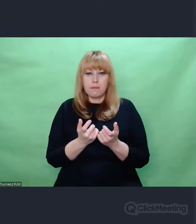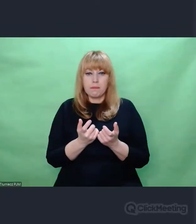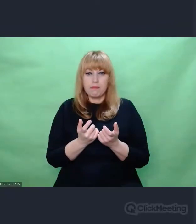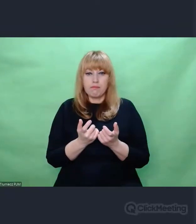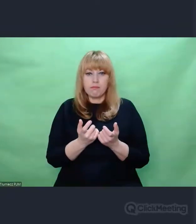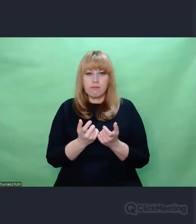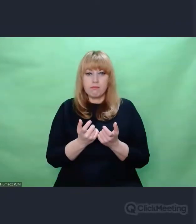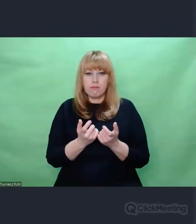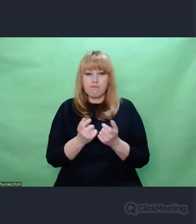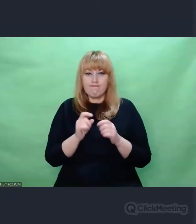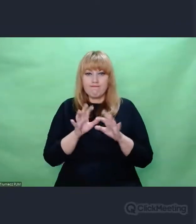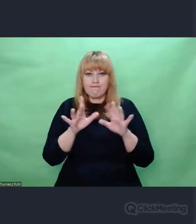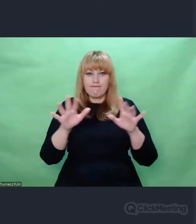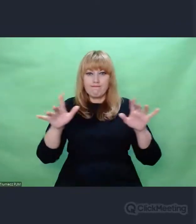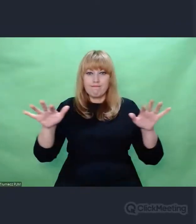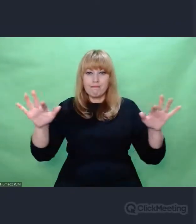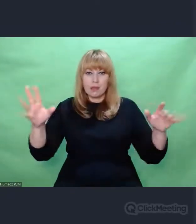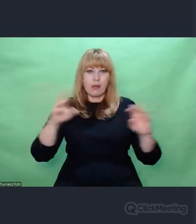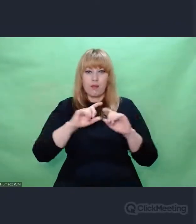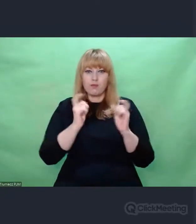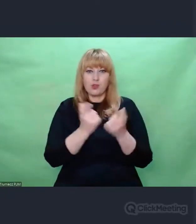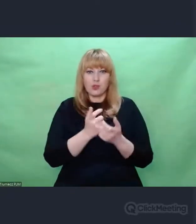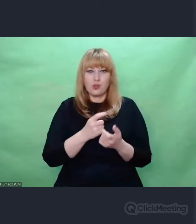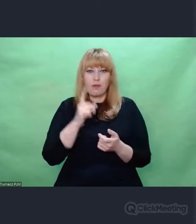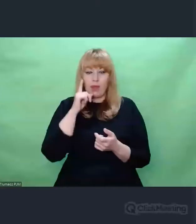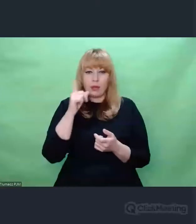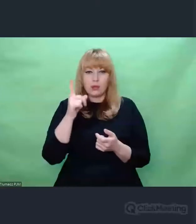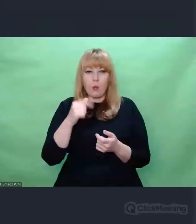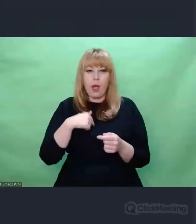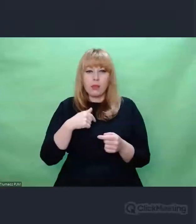Wierzyli Wierzyli w to co robią. To byli naziści.